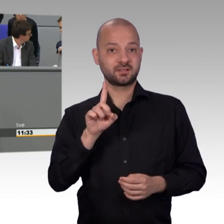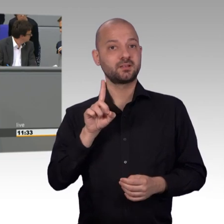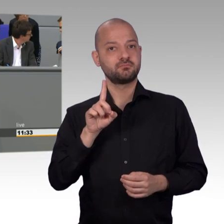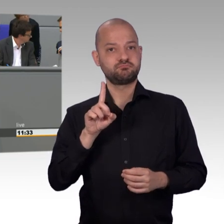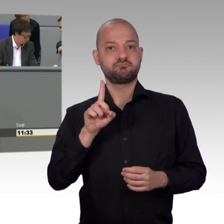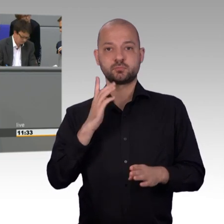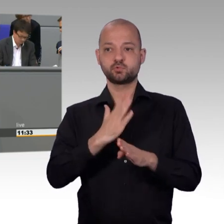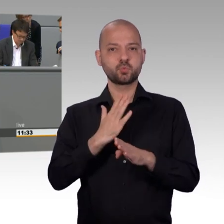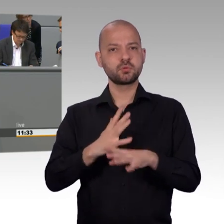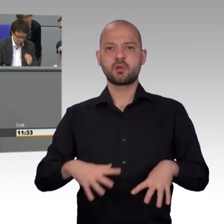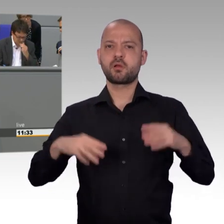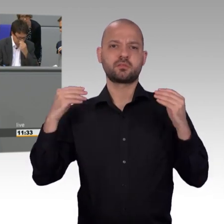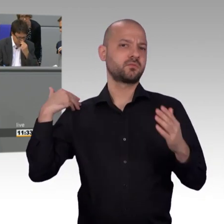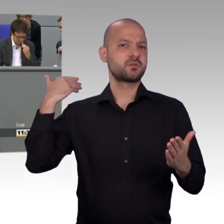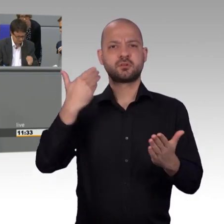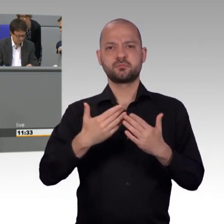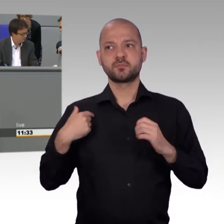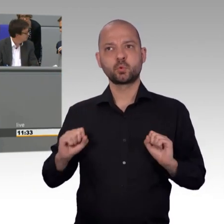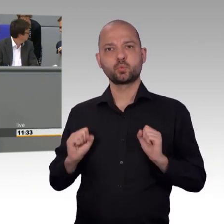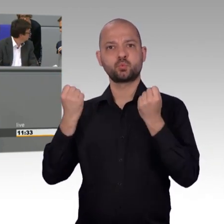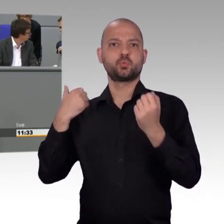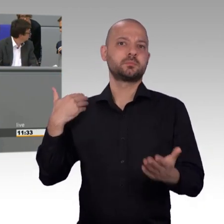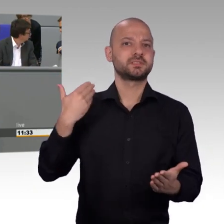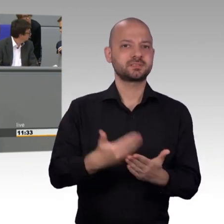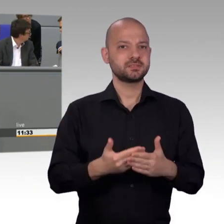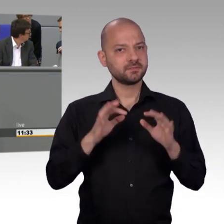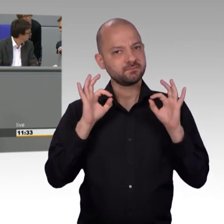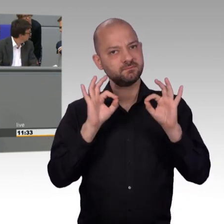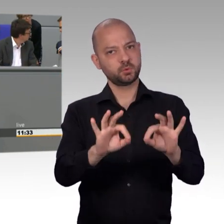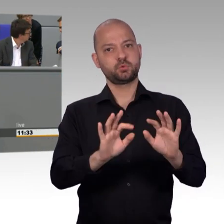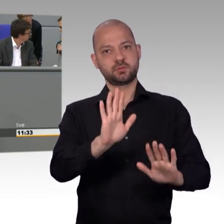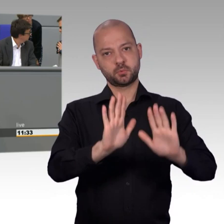Der Petitionsbericht 2017 liest sich dabei wie ein AfD-Wahlprogramm.